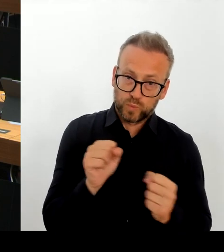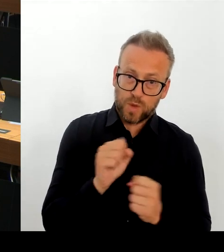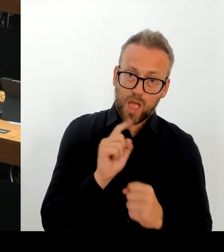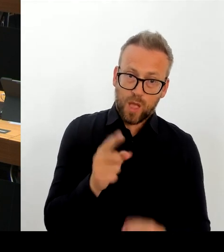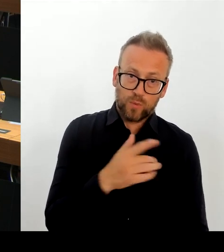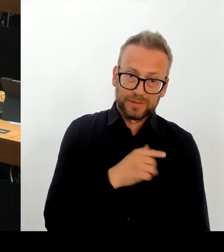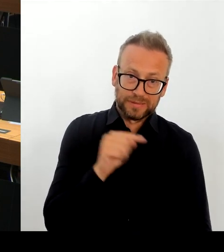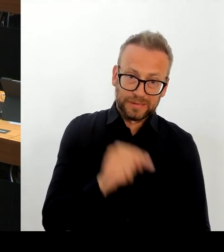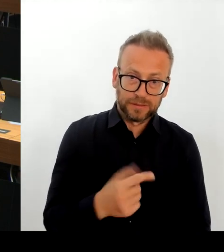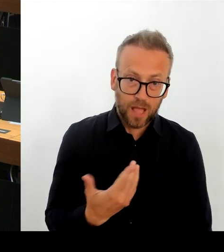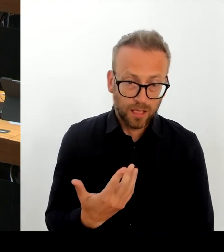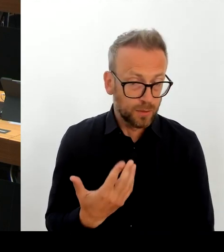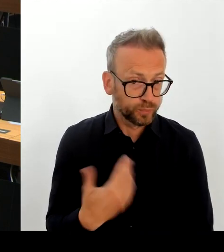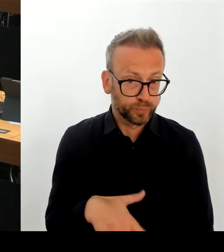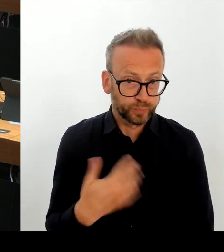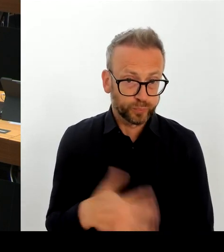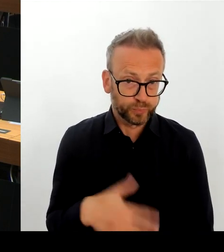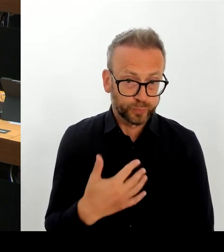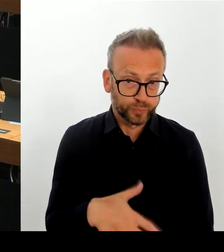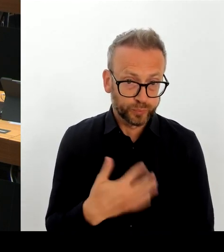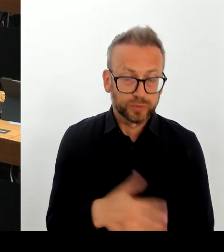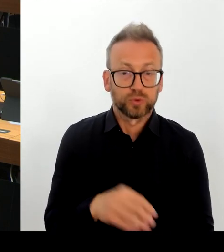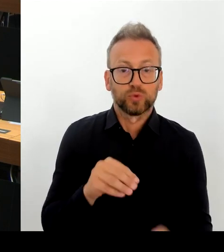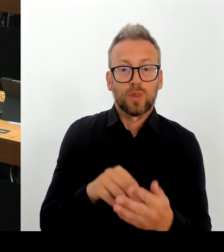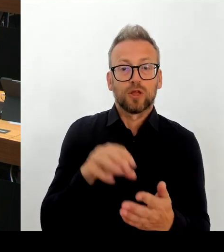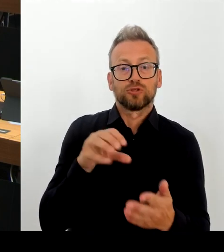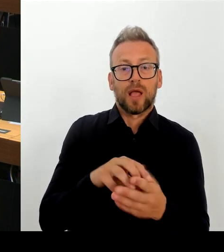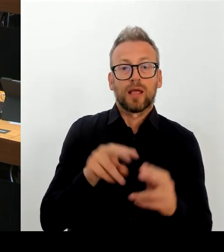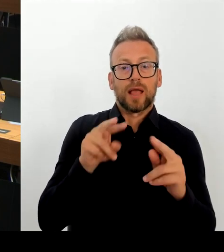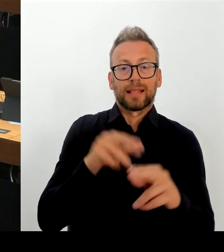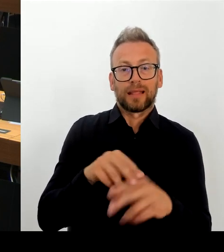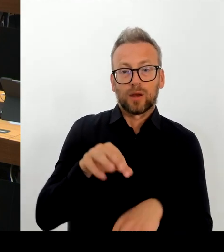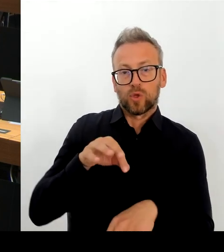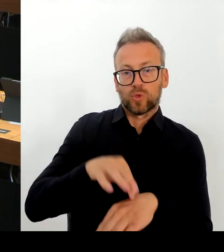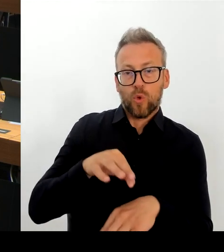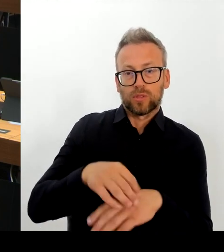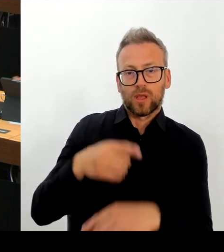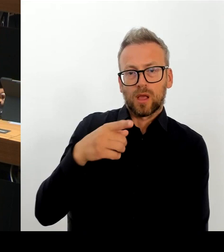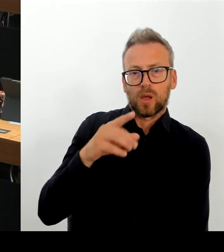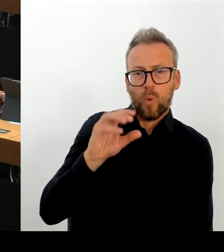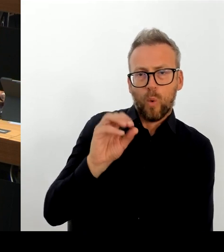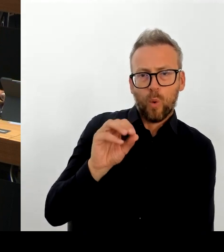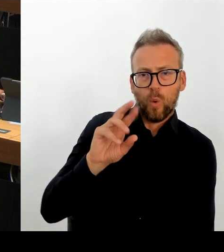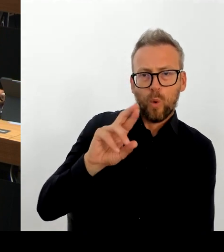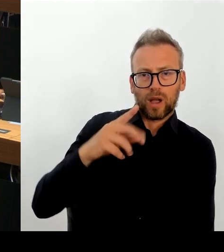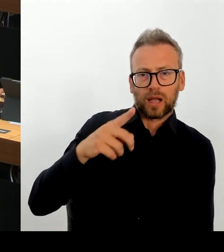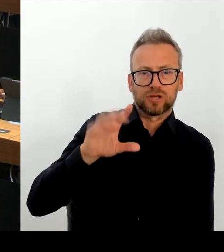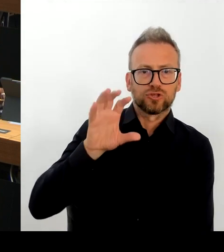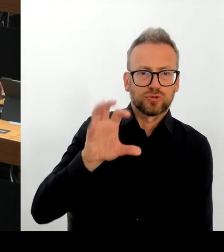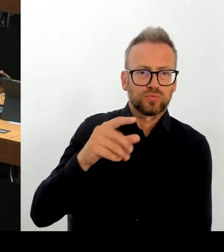alternative Maßnahmen darstellbar gewesen. Jetzt die Empfehlung des Senats beruht lediglich darauf,